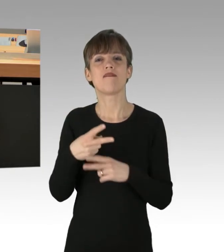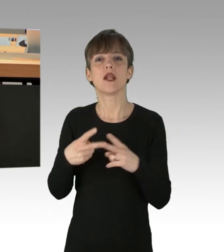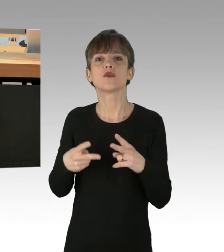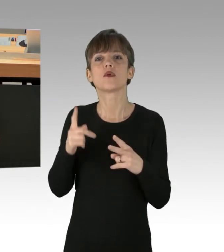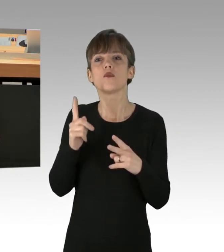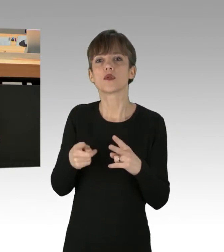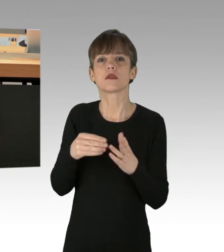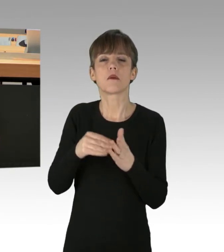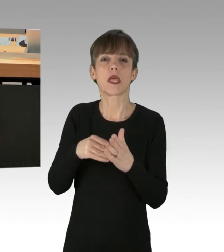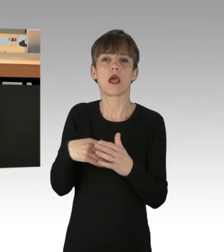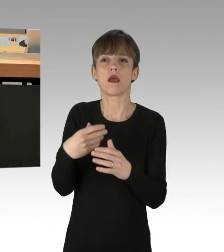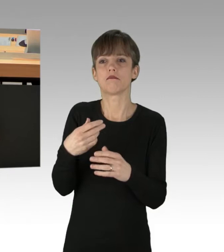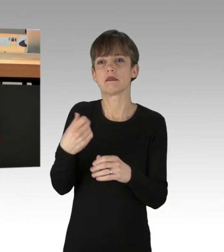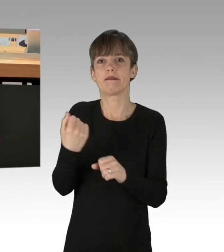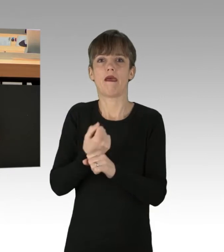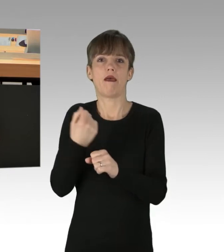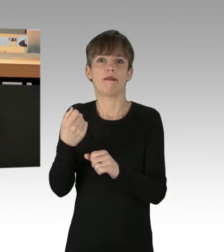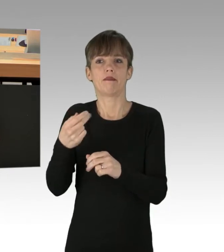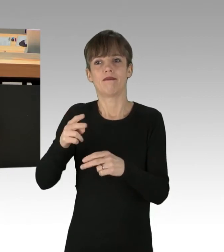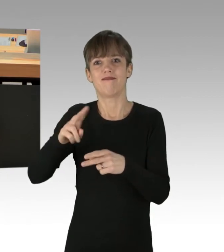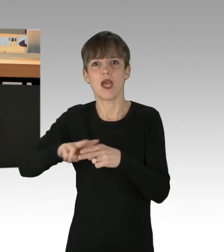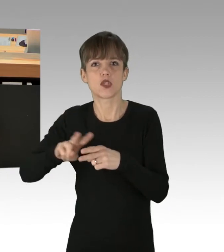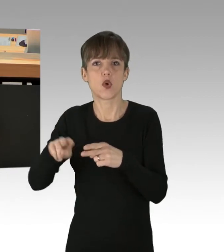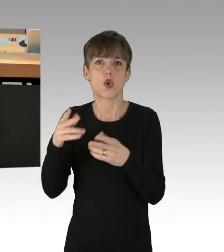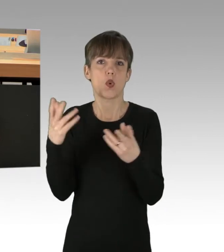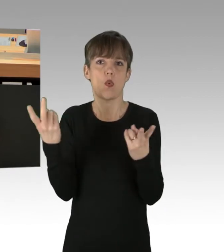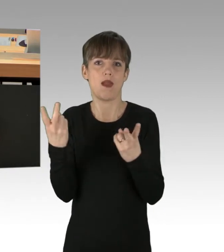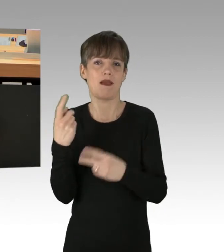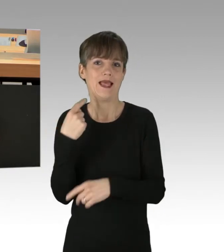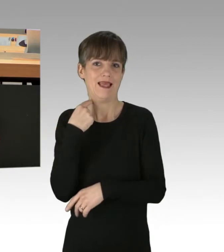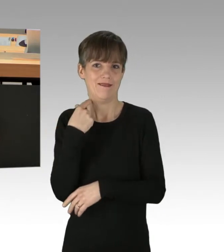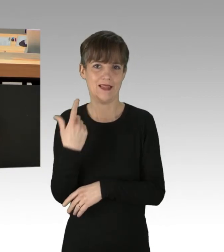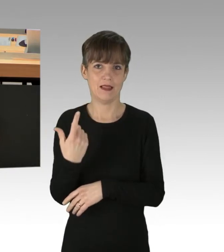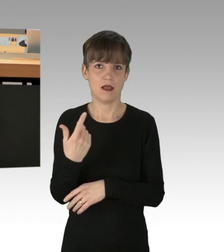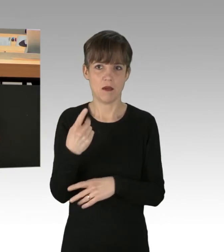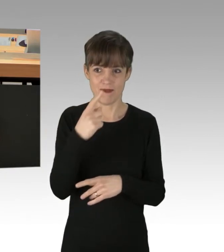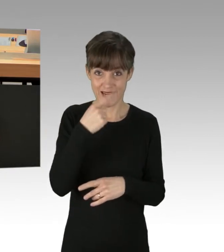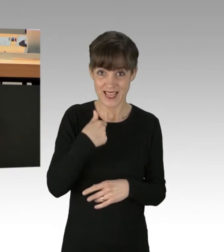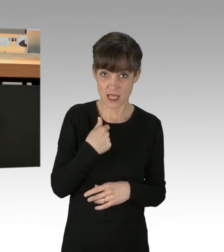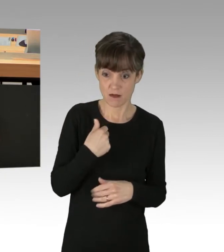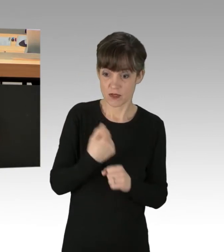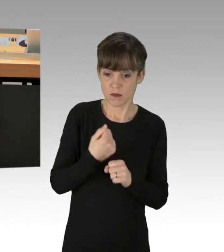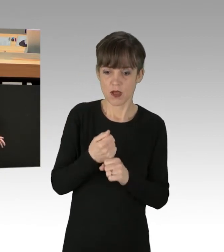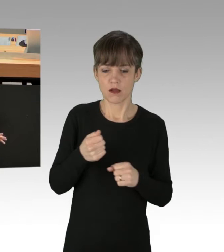oder eine gemeinschaftliche Körperverletzung begehen. Aber wenn ich alleine eine Person wegschiebe, dann wundert es mich,